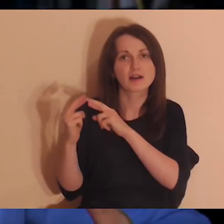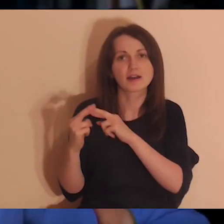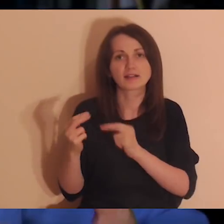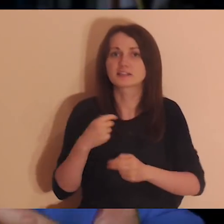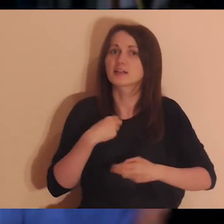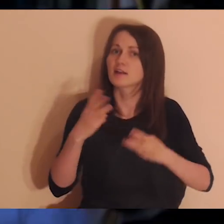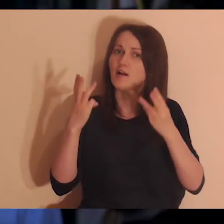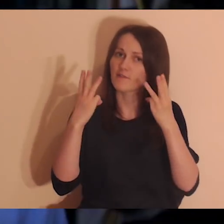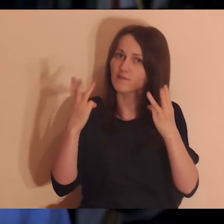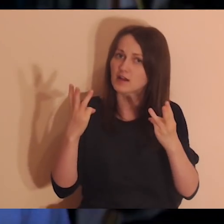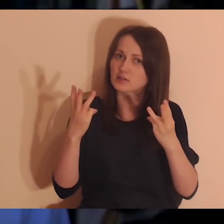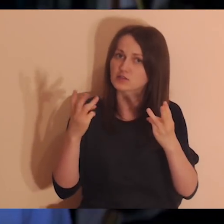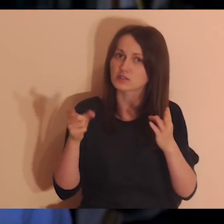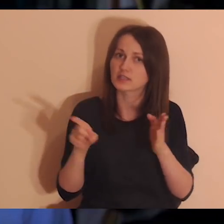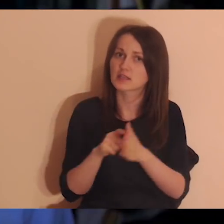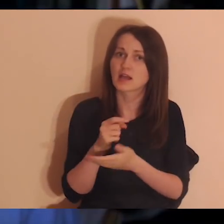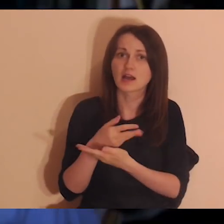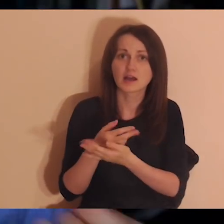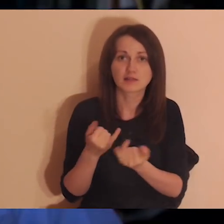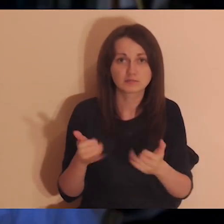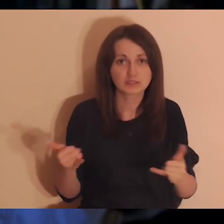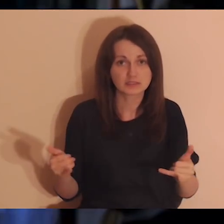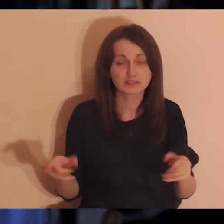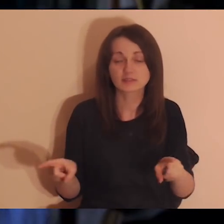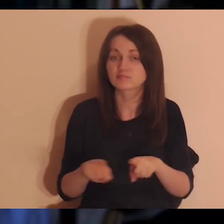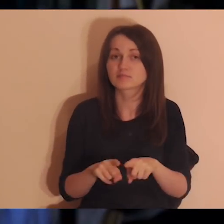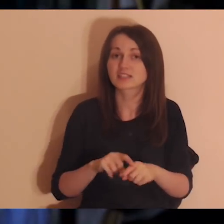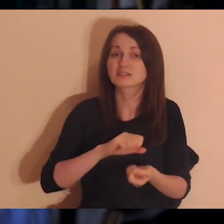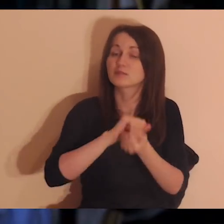żebym ja się czuł ważny dla innych i żeby inni byli dla mnie ważni.